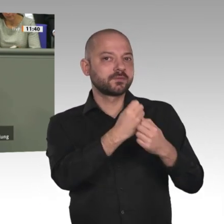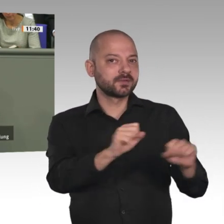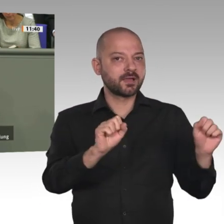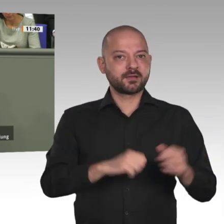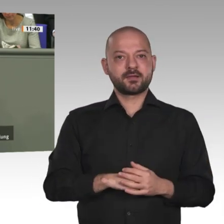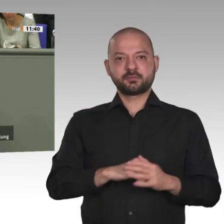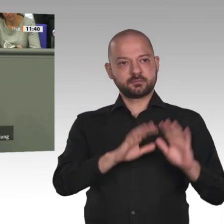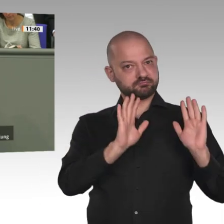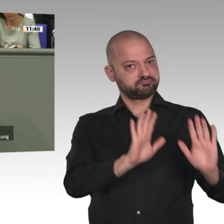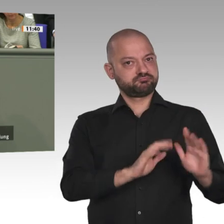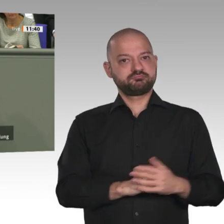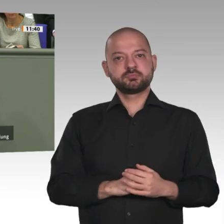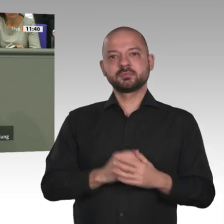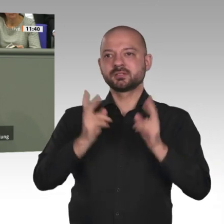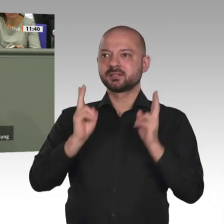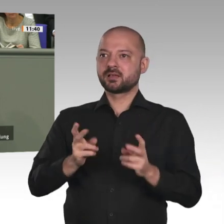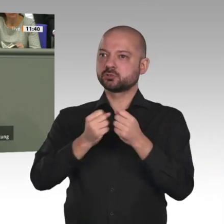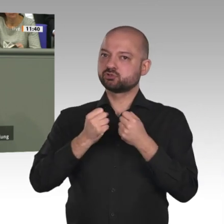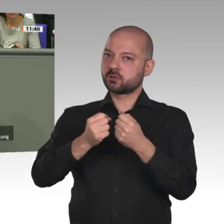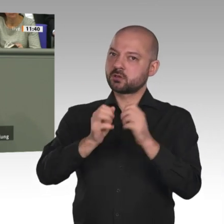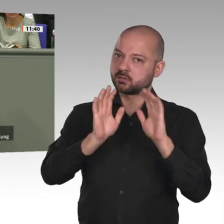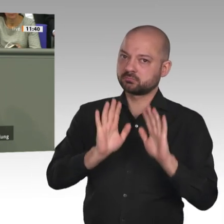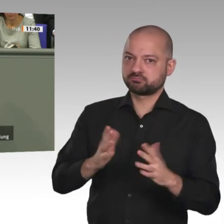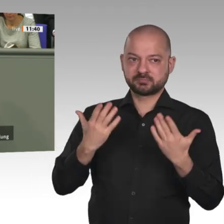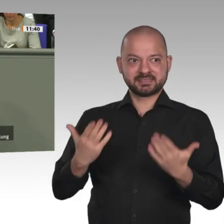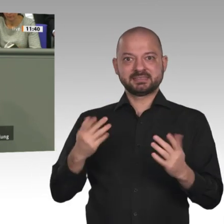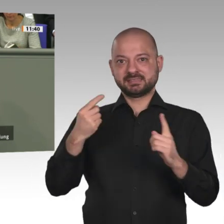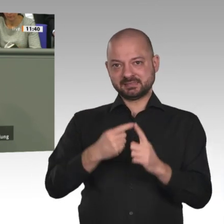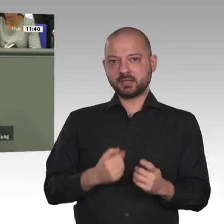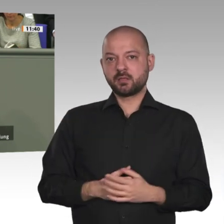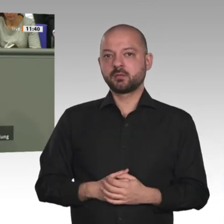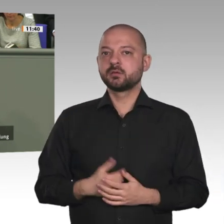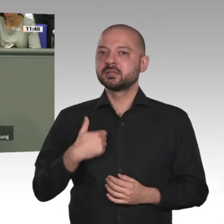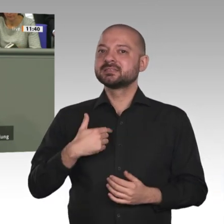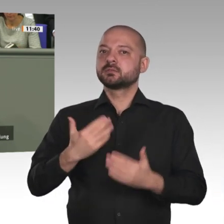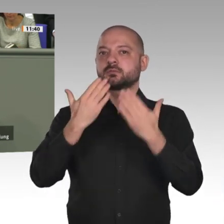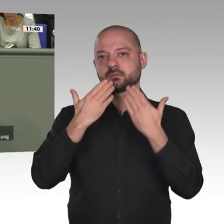zur Wiederaufnahme der bilateralen EZ. Wir sind vorbereitet und starten sofort mit